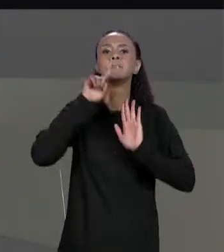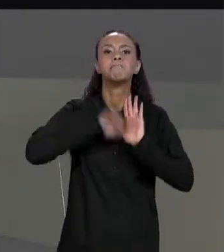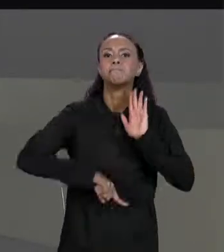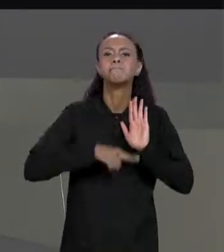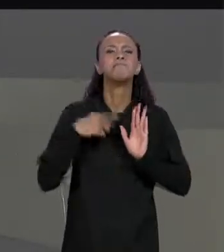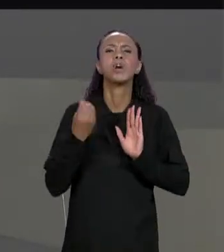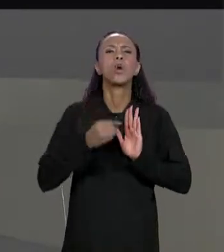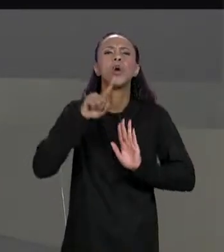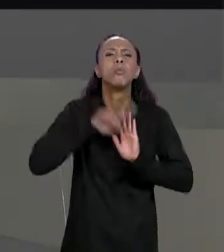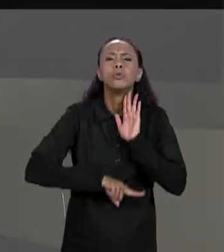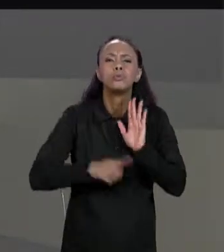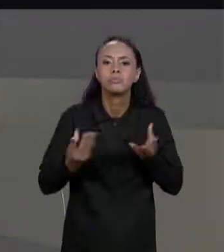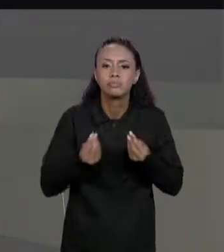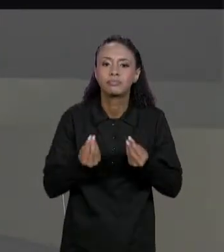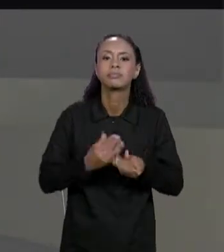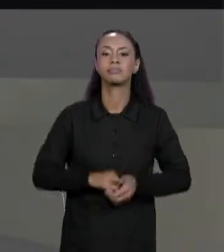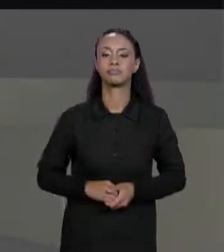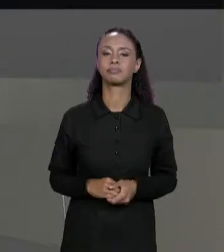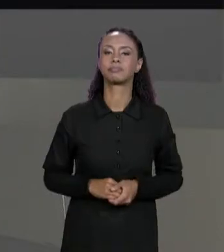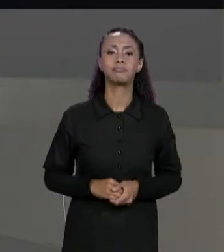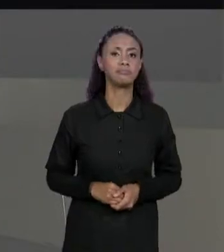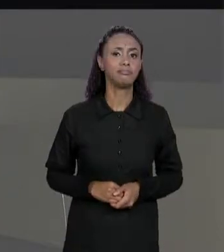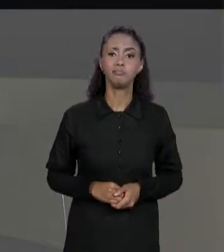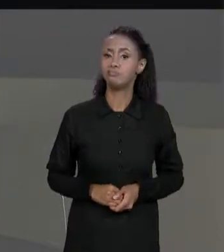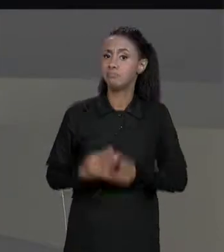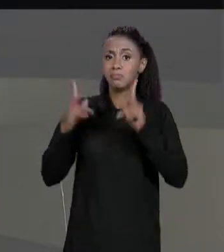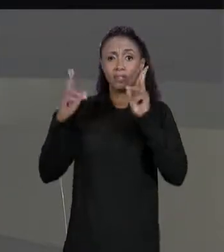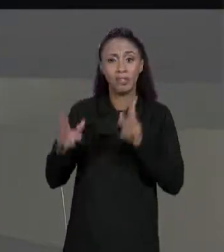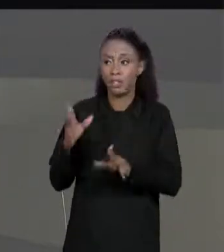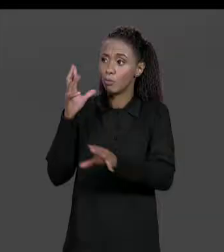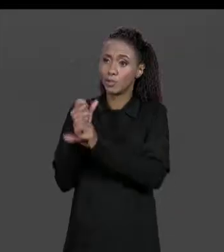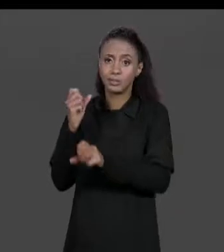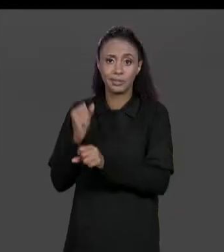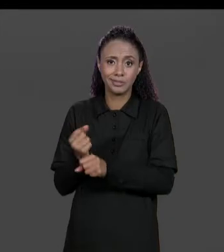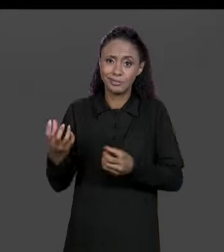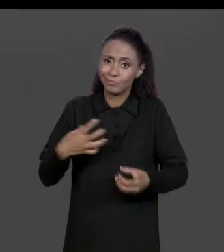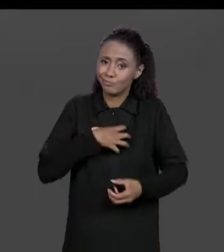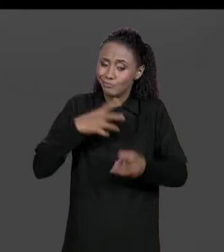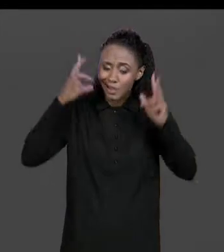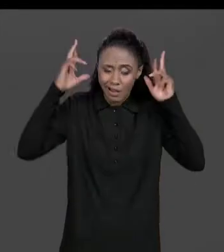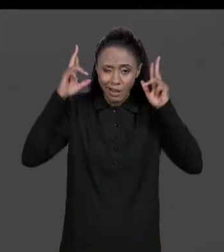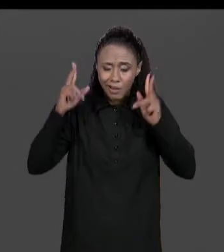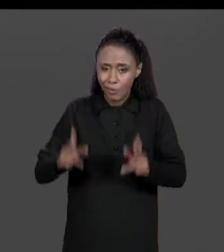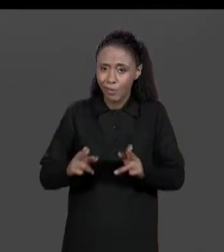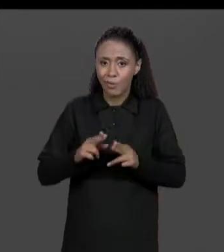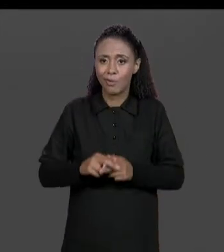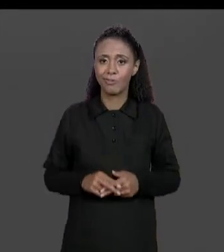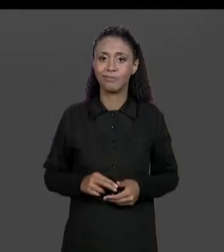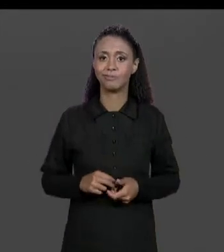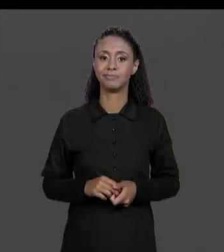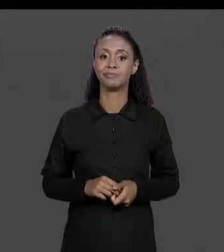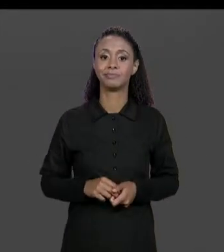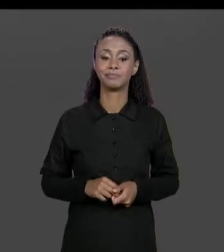IGUALZINHO FAZ A SOMA, IGUAL A GENTE FEZ A SOMA INCLUSIVE AGORINHA DE POUCO, COM A